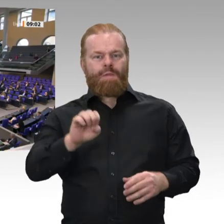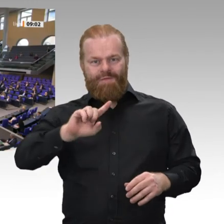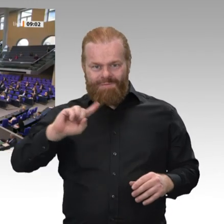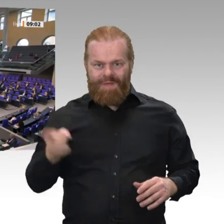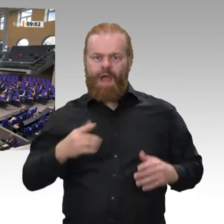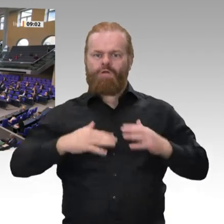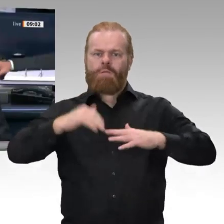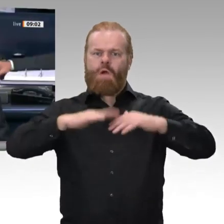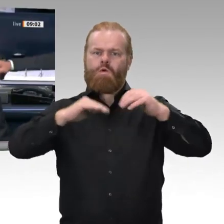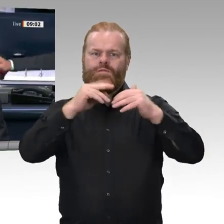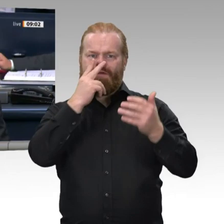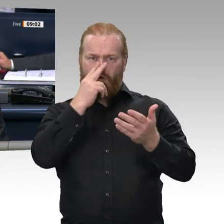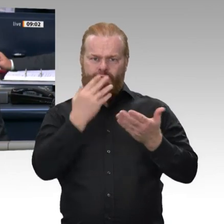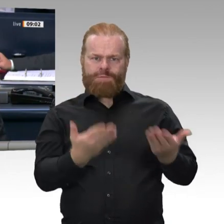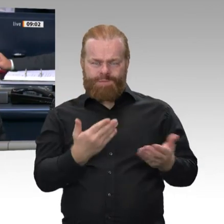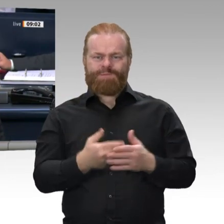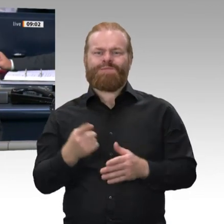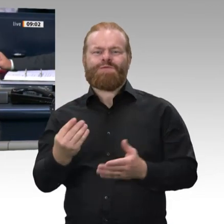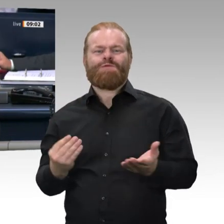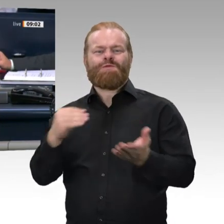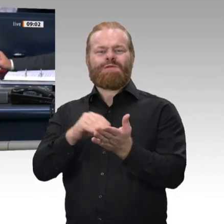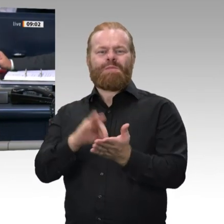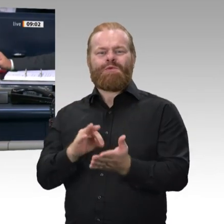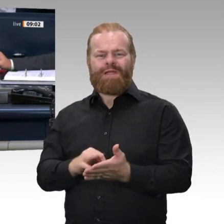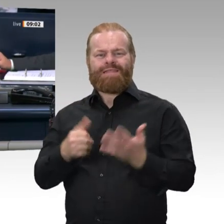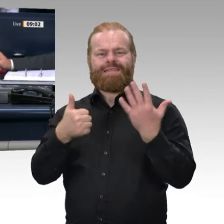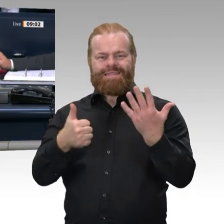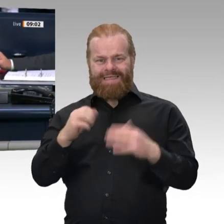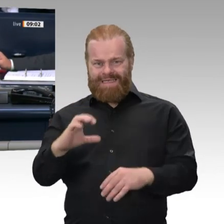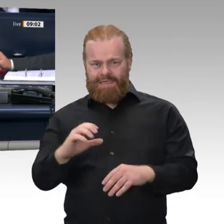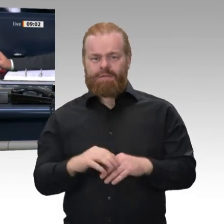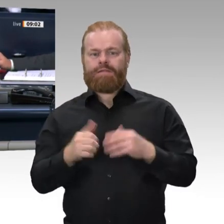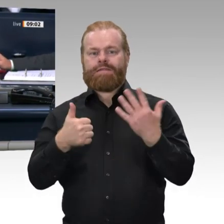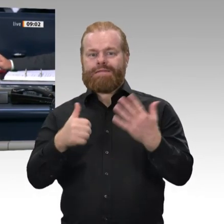so beschlossen. Und dann rufe ich auf, den Tagesordnungspunkt 9: Eidesleistung